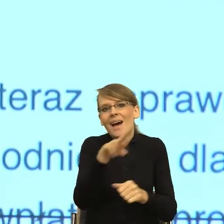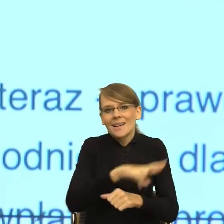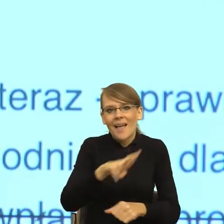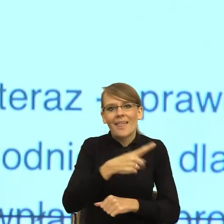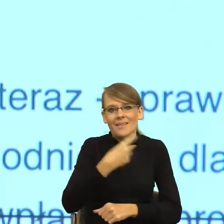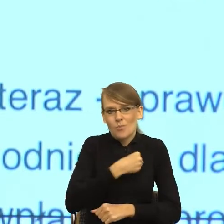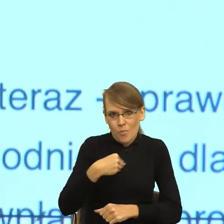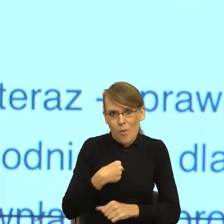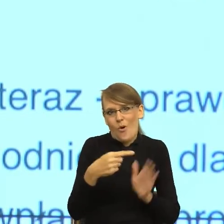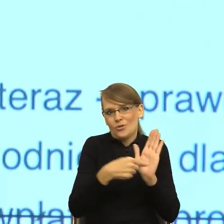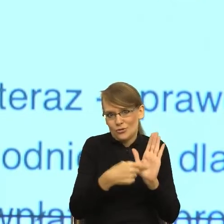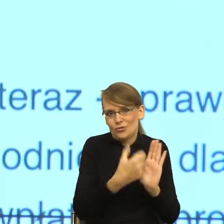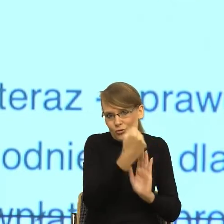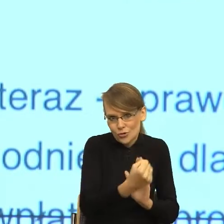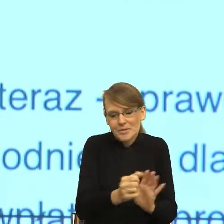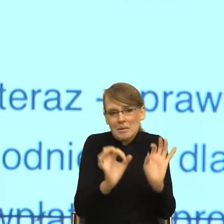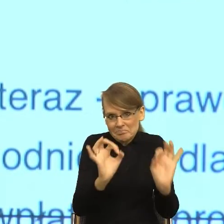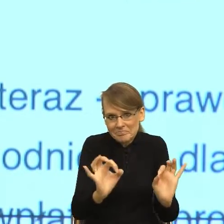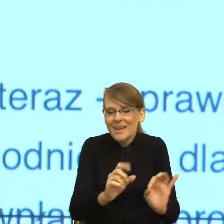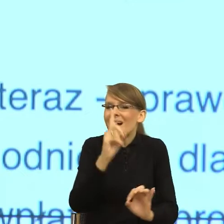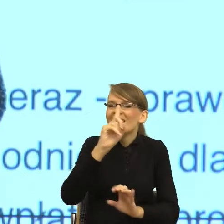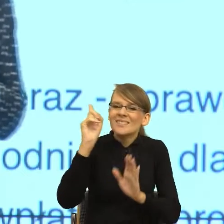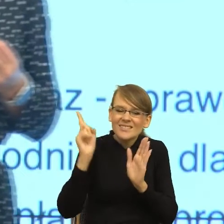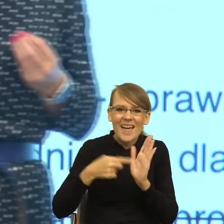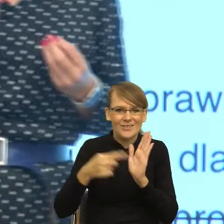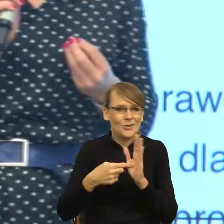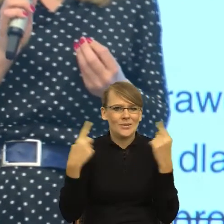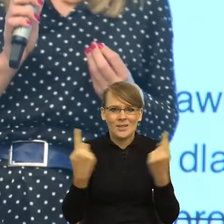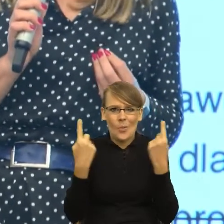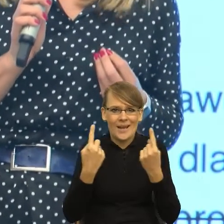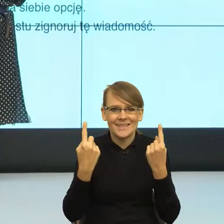Ale równocześnie bardzo często zdarza się tak, że pragmatyka języka, czyli